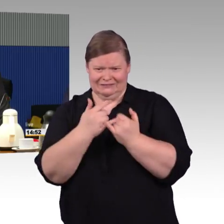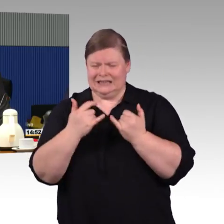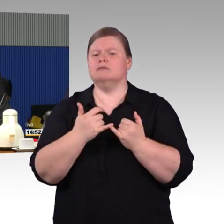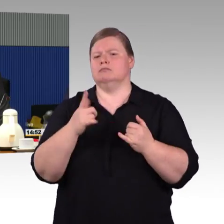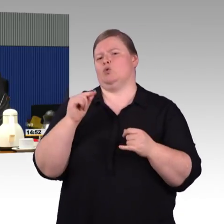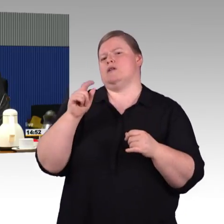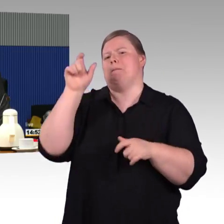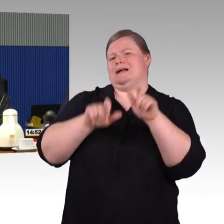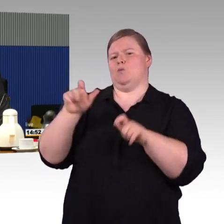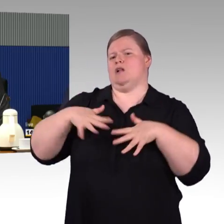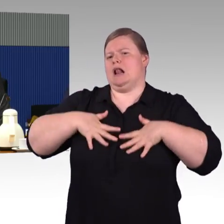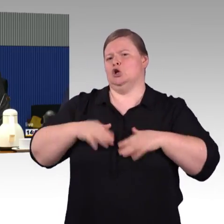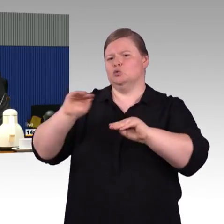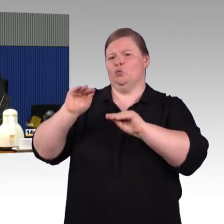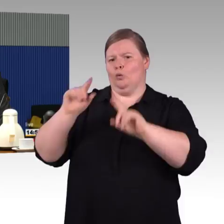mit Behinderungen fördert und unterstützt.